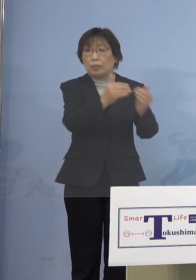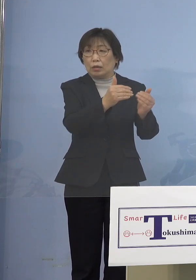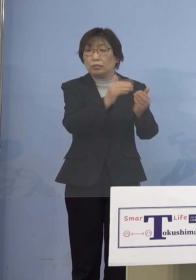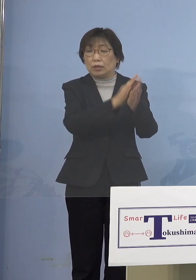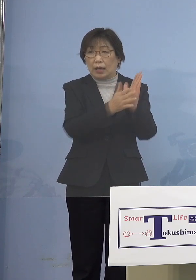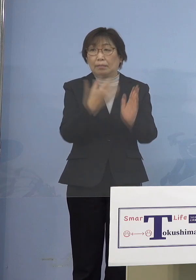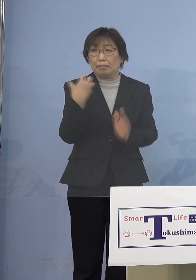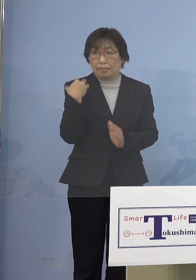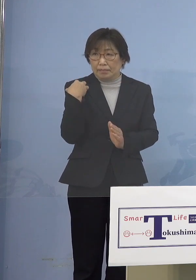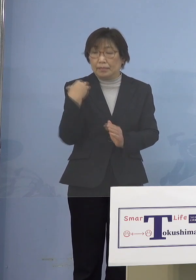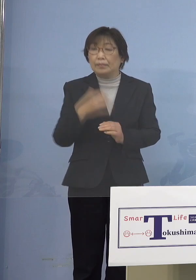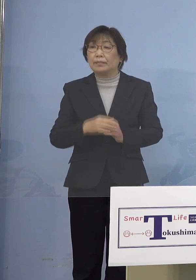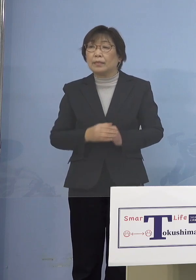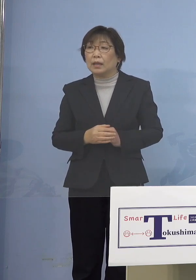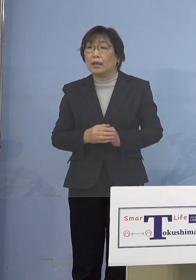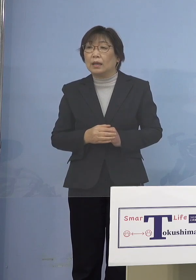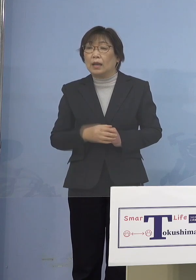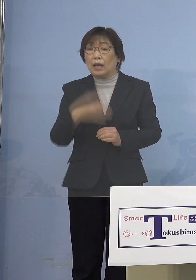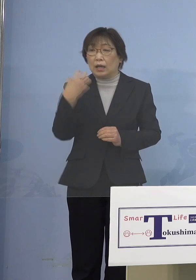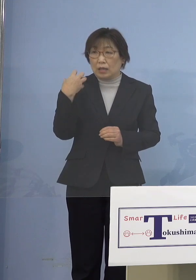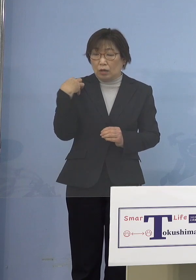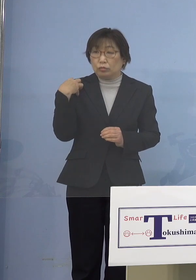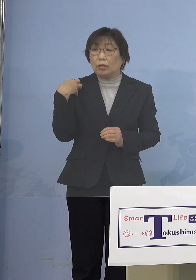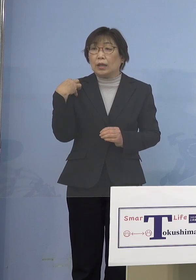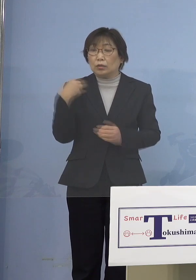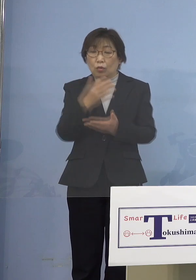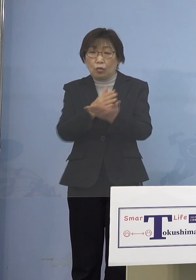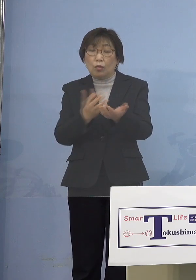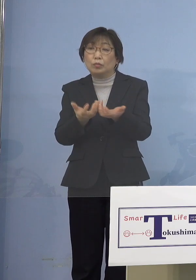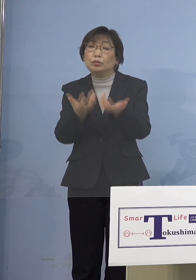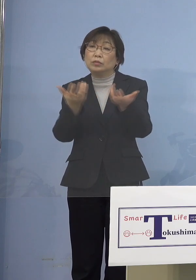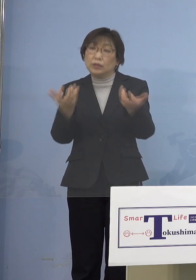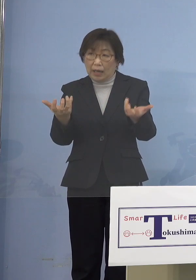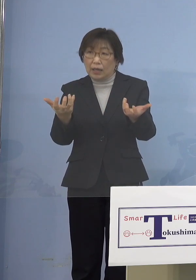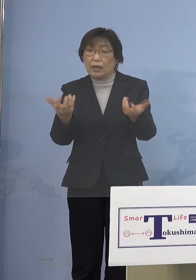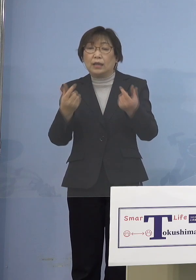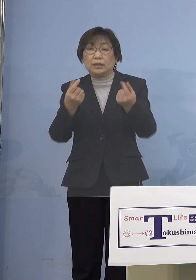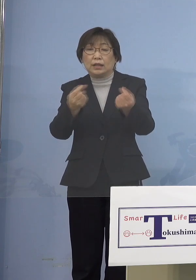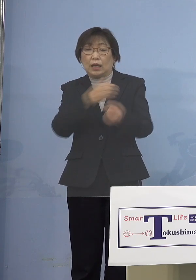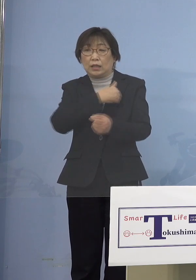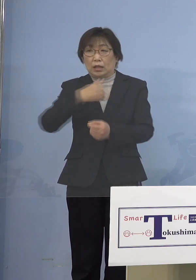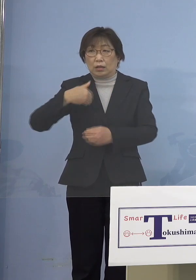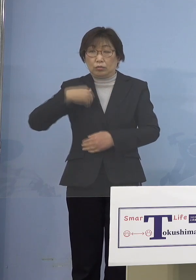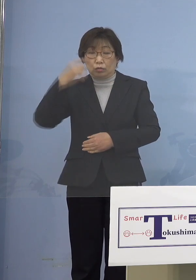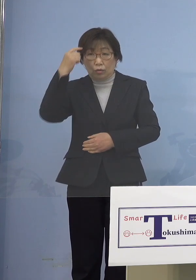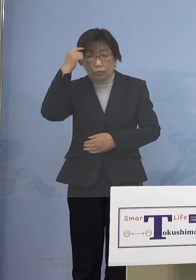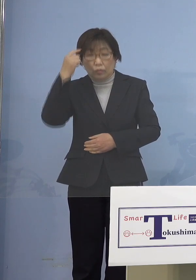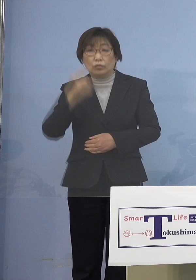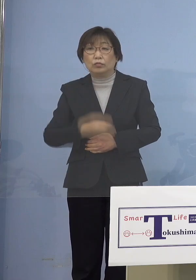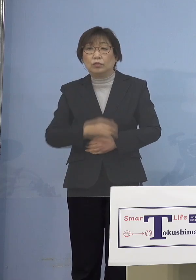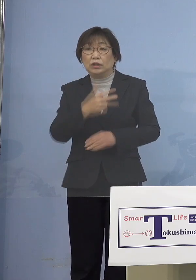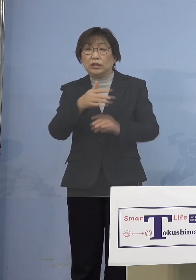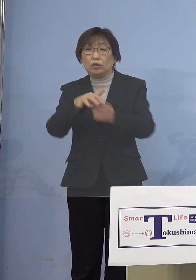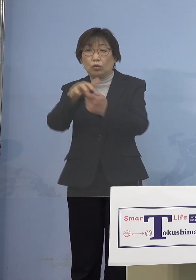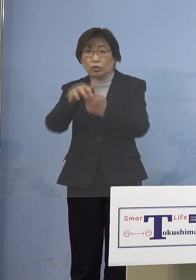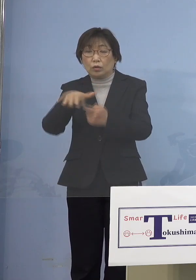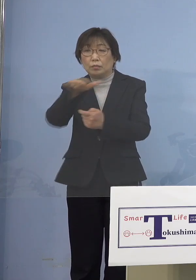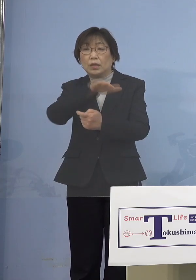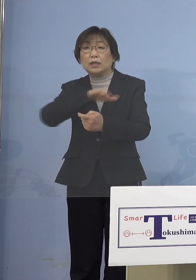非常に役割分担が進んできている と言ってもいいのかもしれませんし 市町村の皆さん方もだいぶ 慣れてこられたんじゃないかと